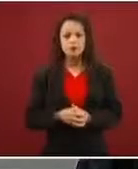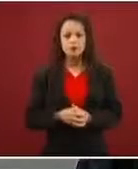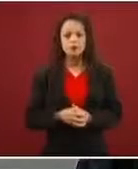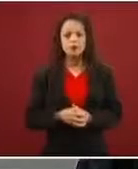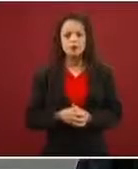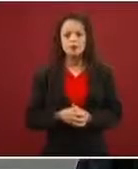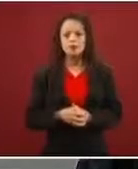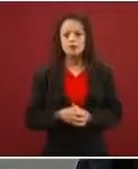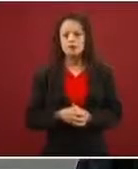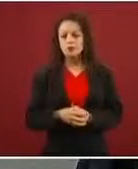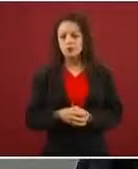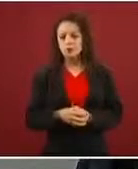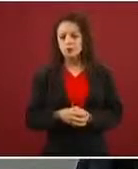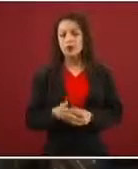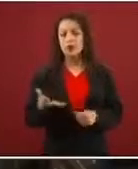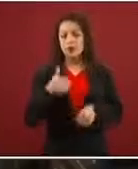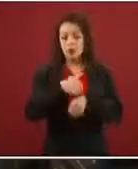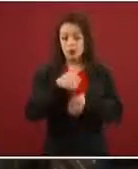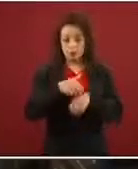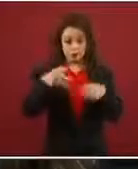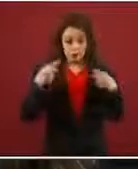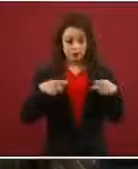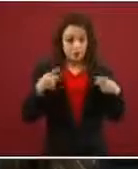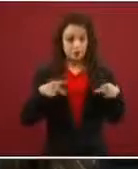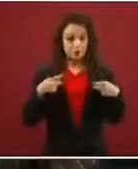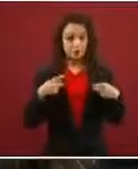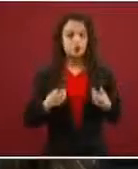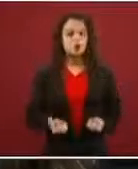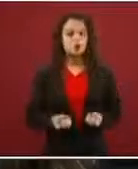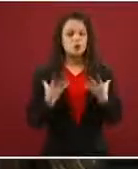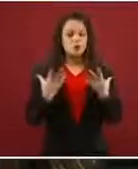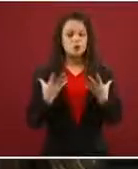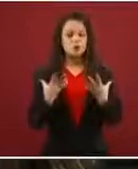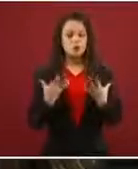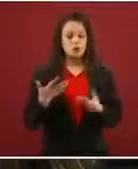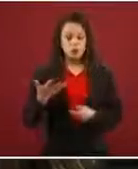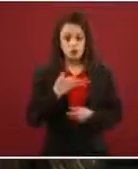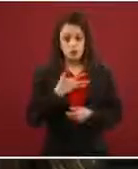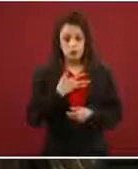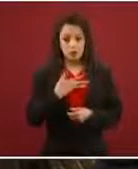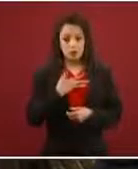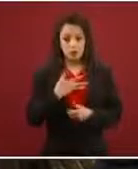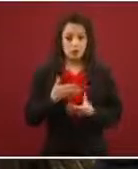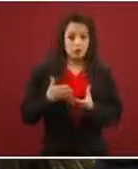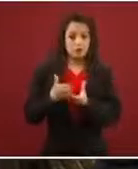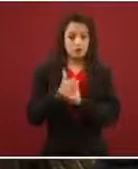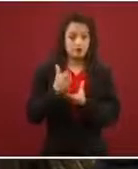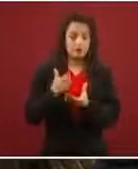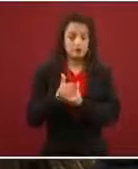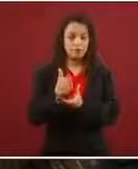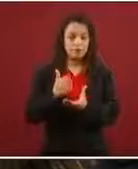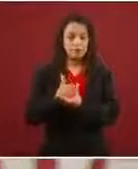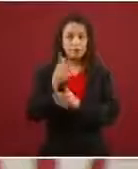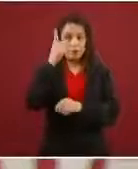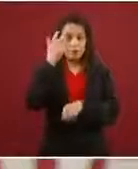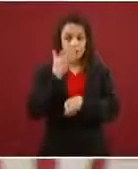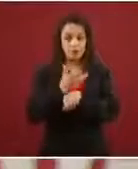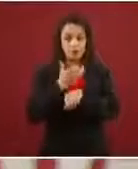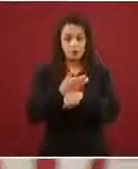El número de personas que están pasando hacia Estados Unidos para pedir asilo también